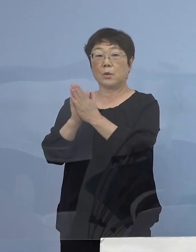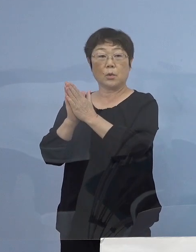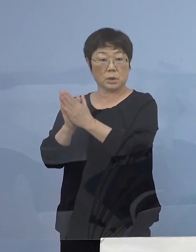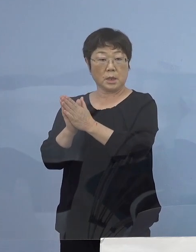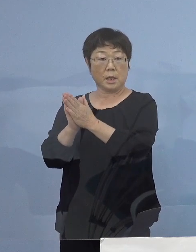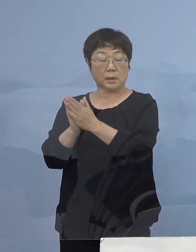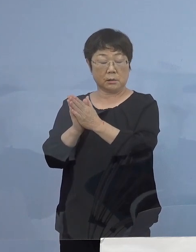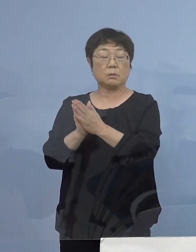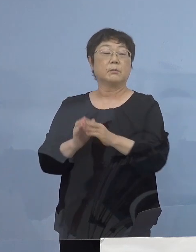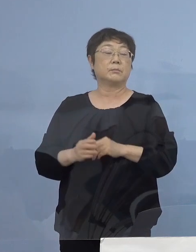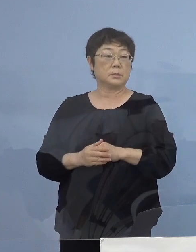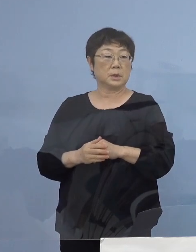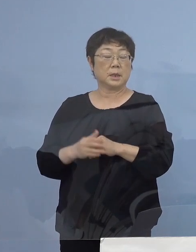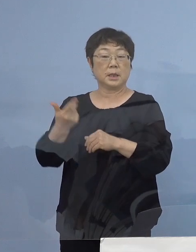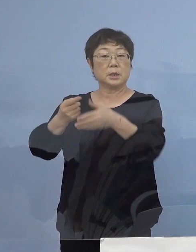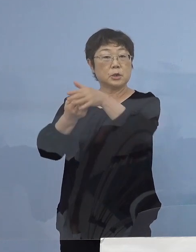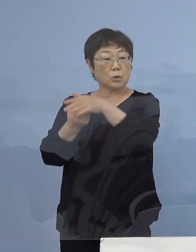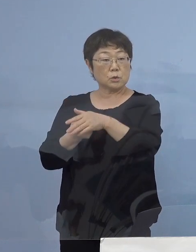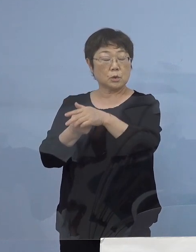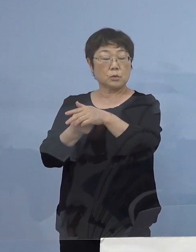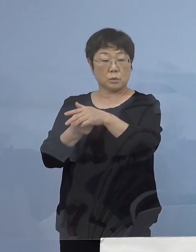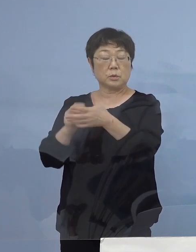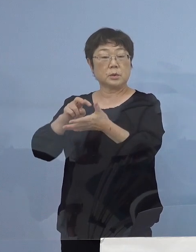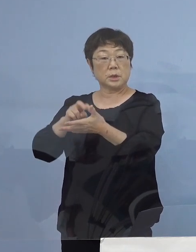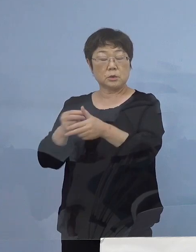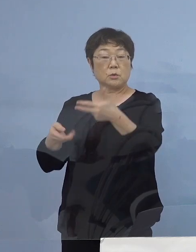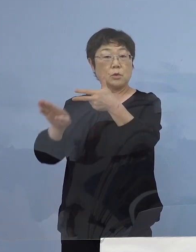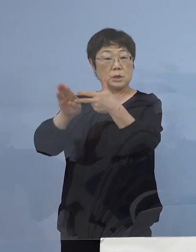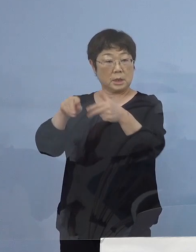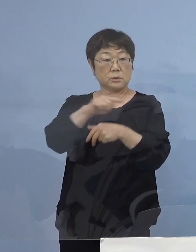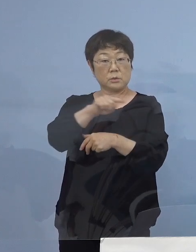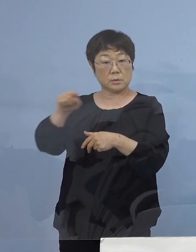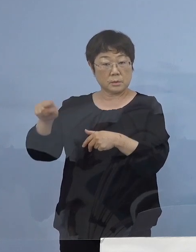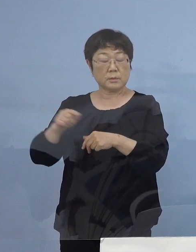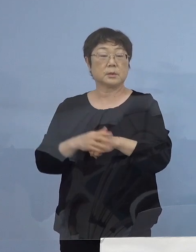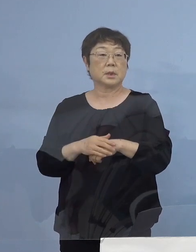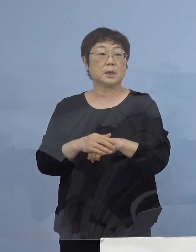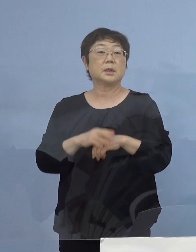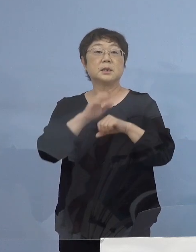施行していただいている市町村立の施設 こちらで実施をしている